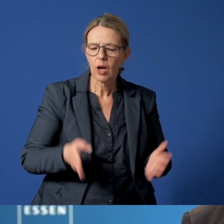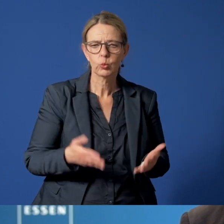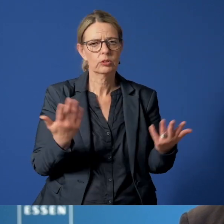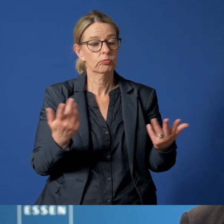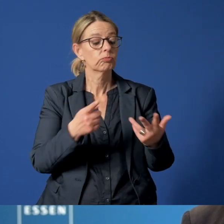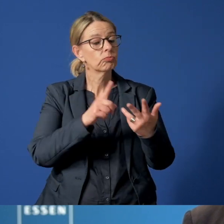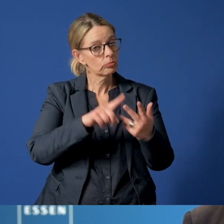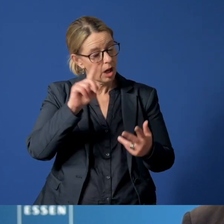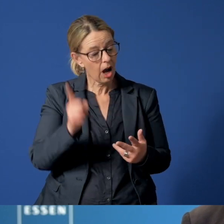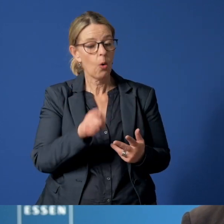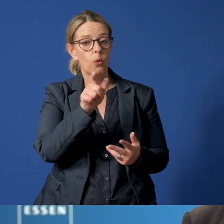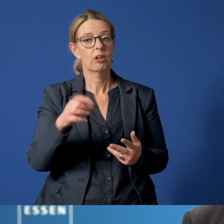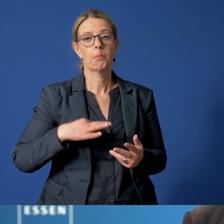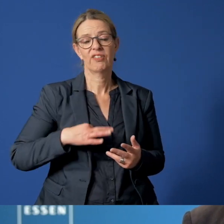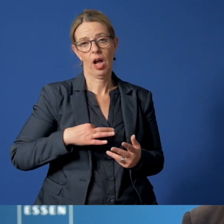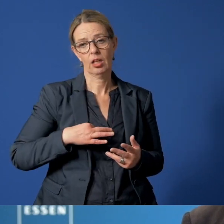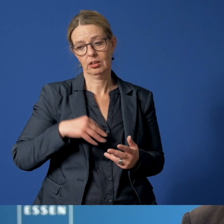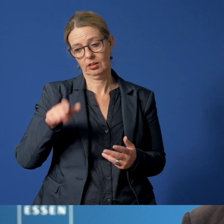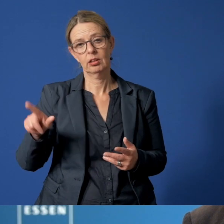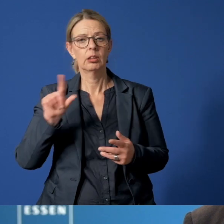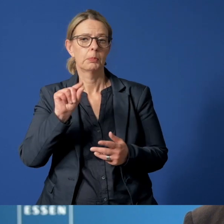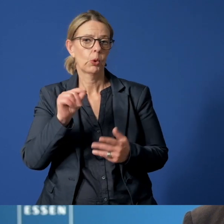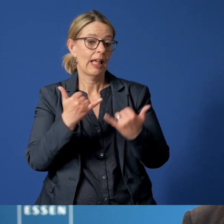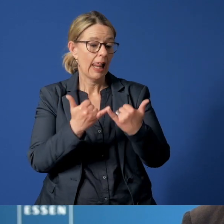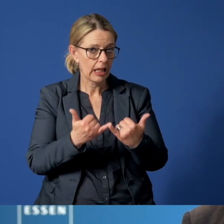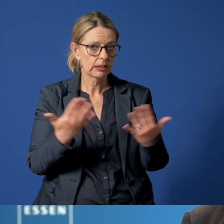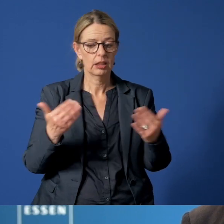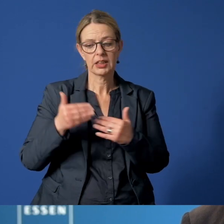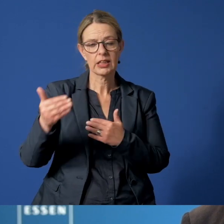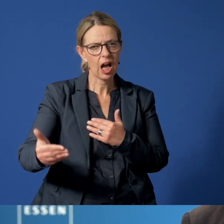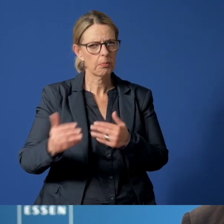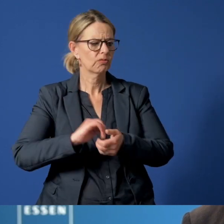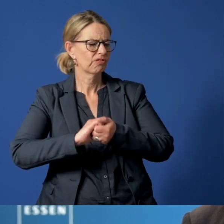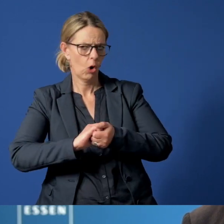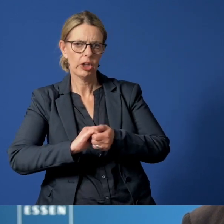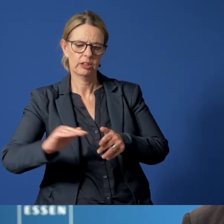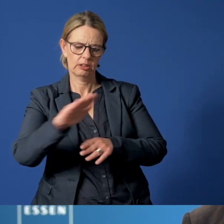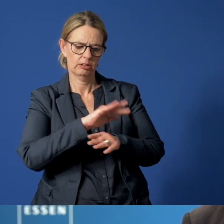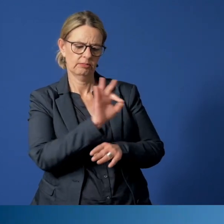aber auch für Privatpersonen, also für Eltern, Nachbarn oder Freunde der Familie.